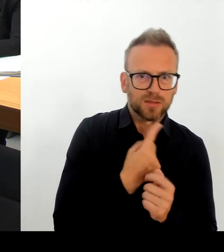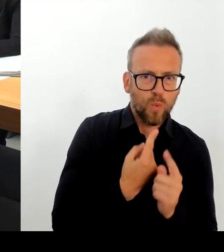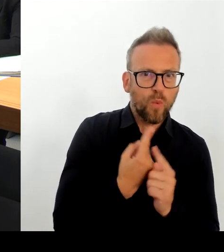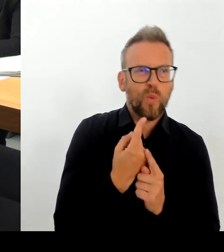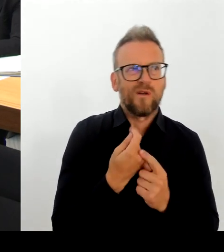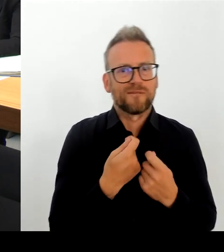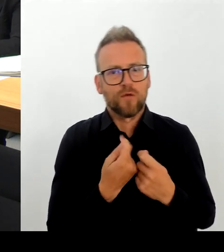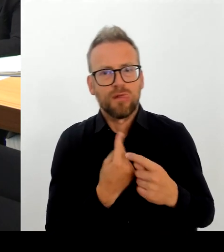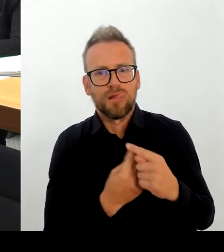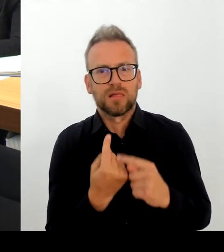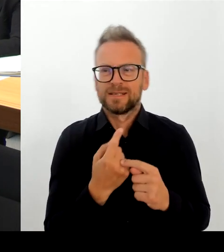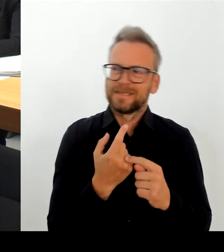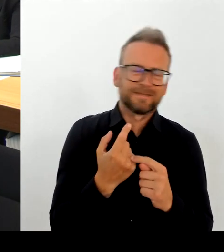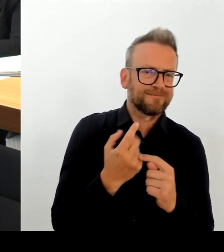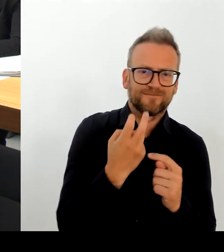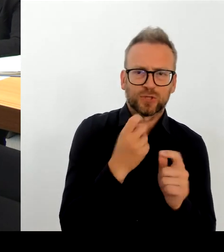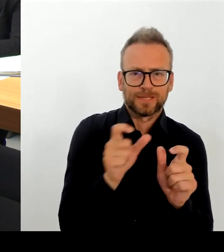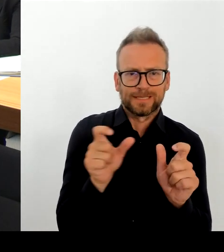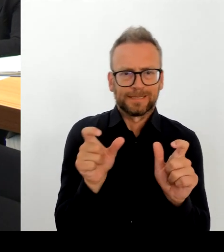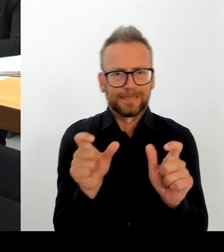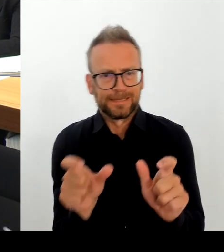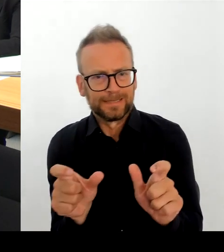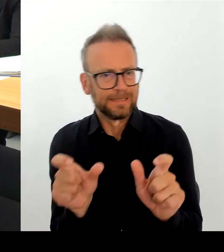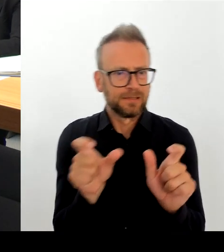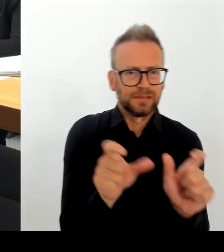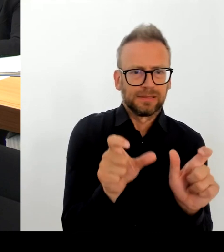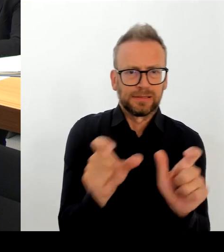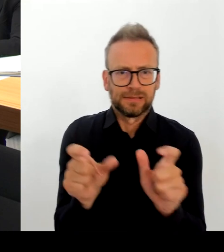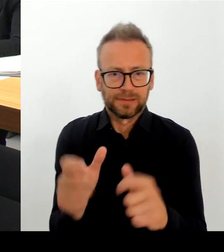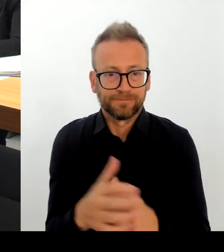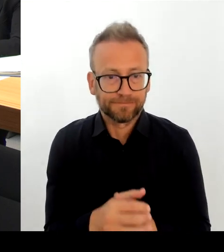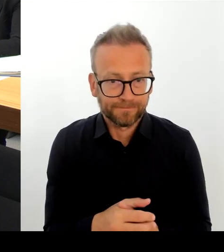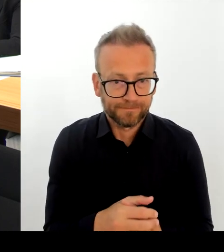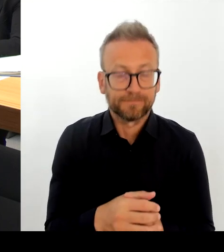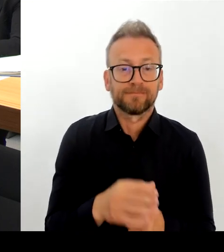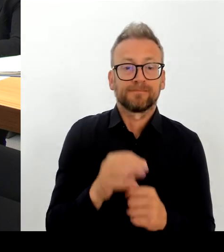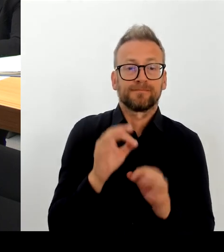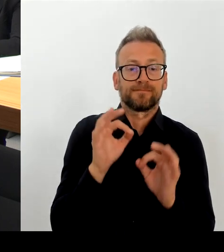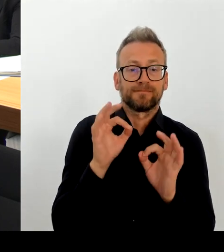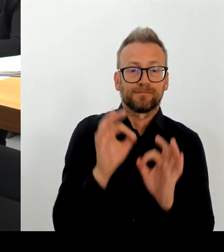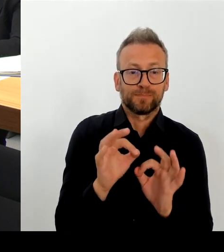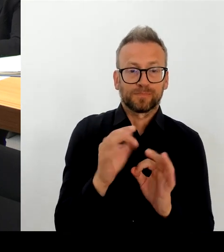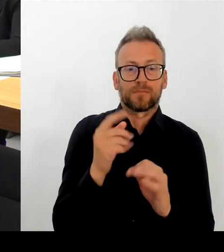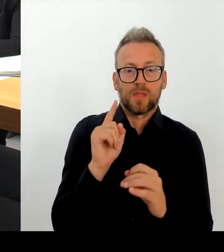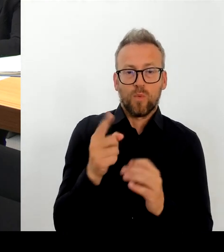Jetzt mittlerweile bis Ende August sind es bereits 8.000 Einsatzkräfte-